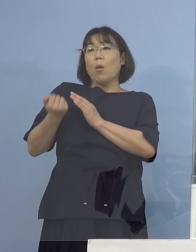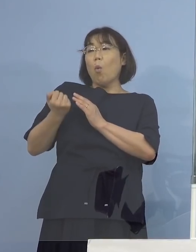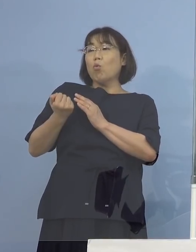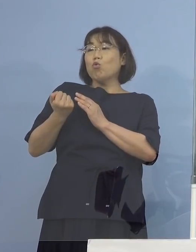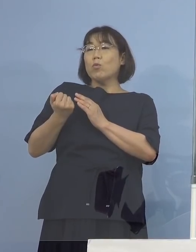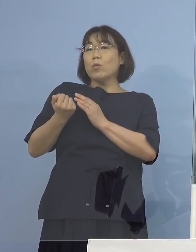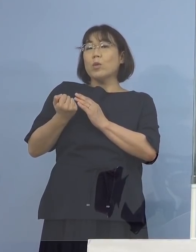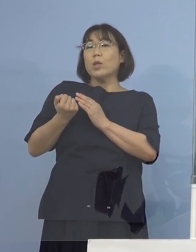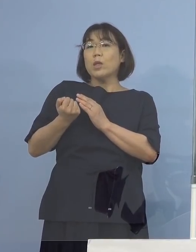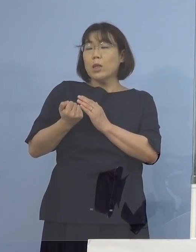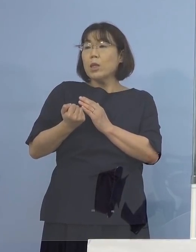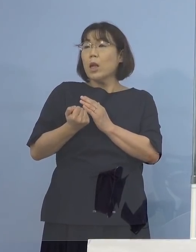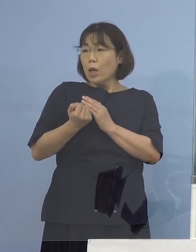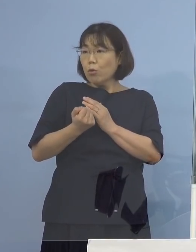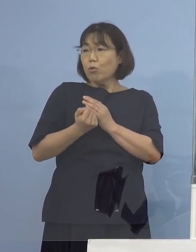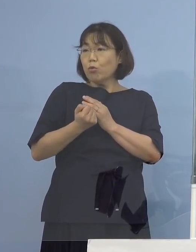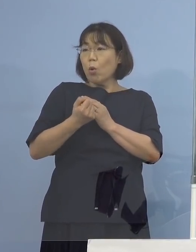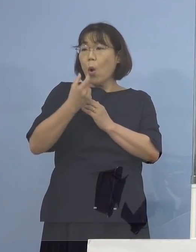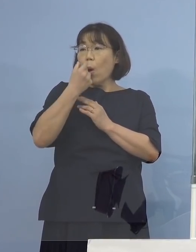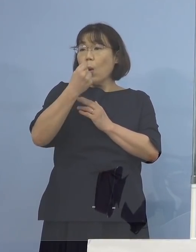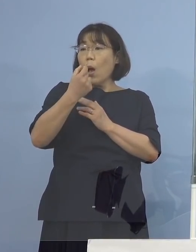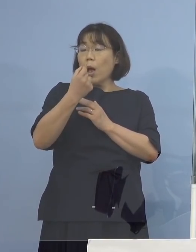させていただいているところでございます